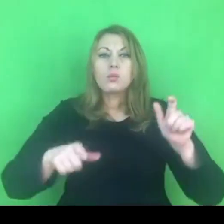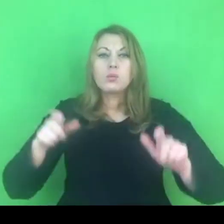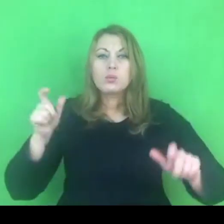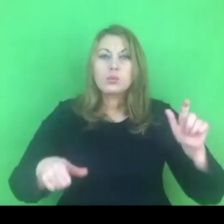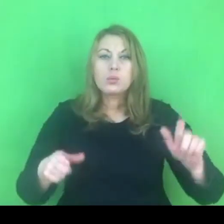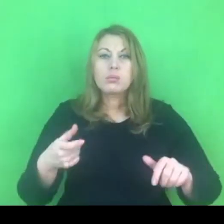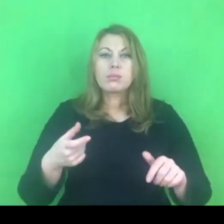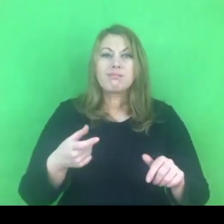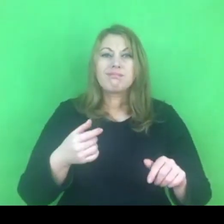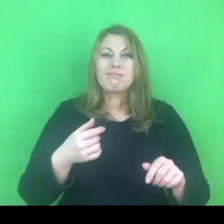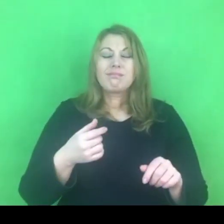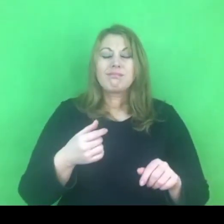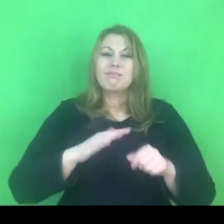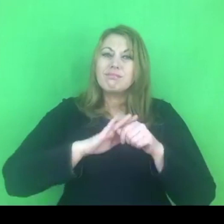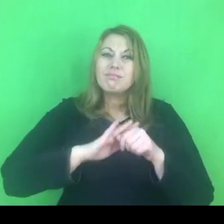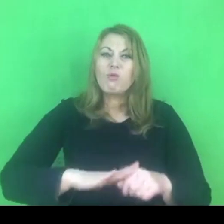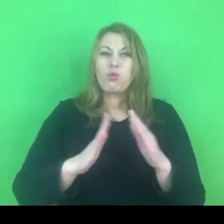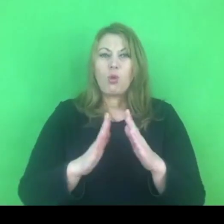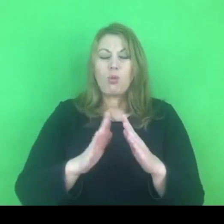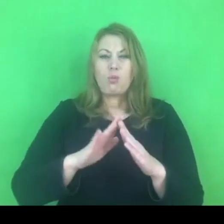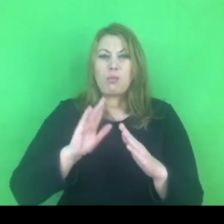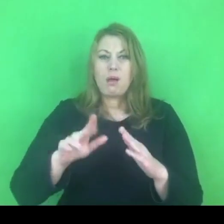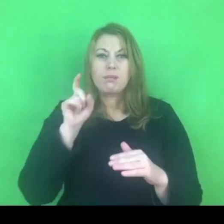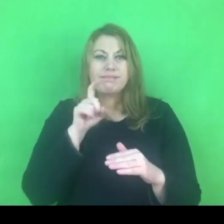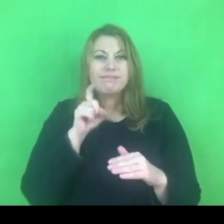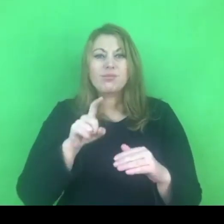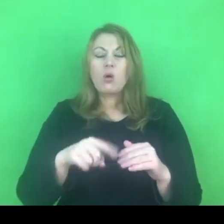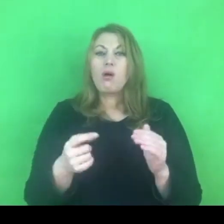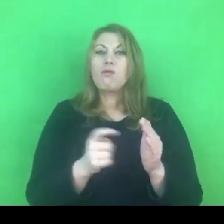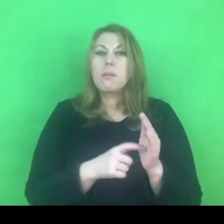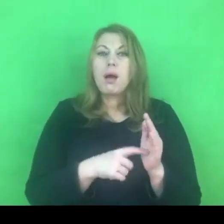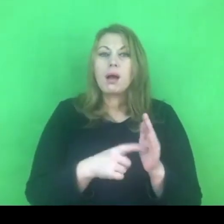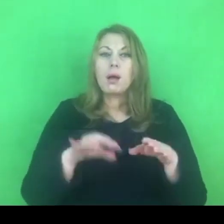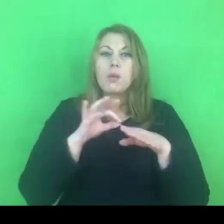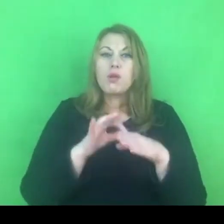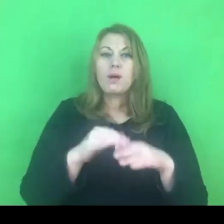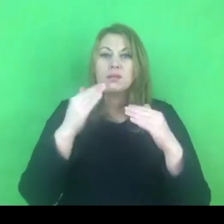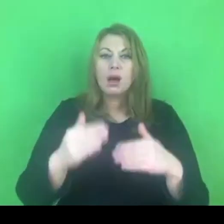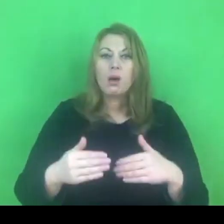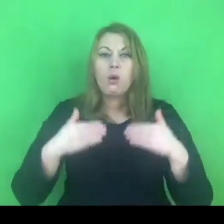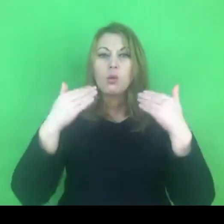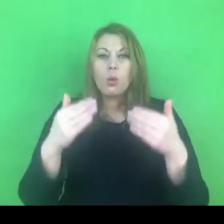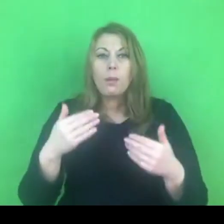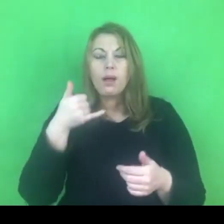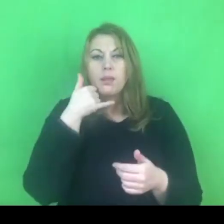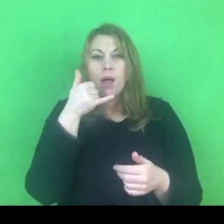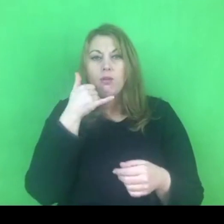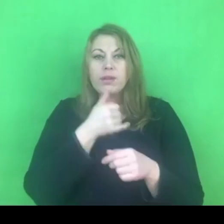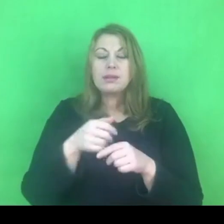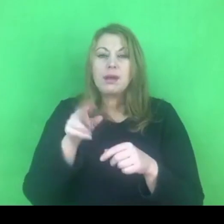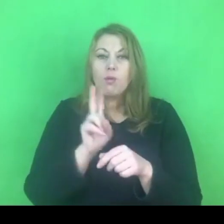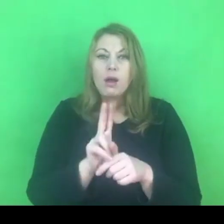jednym z wymogów konwencji, jest między innymi prowadzenie całodobowego telefonu zaufania, telefonu pomocowego,